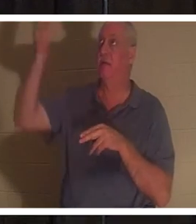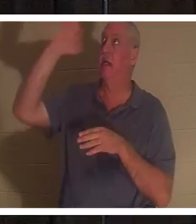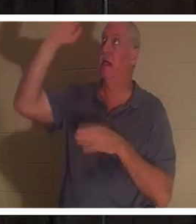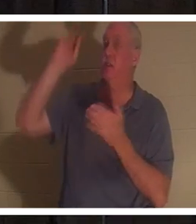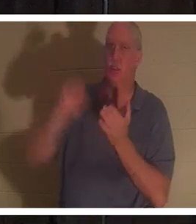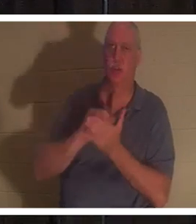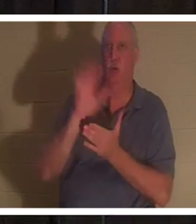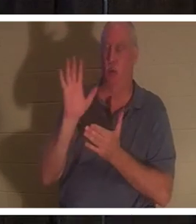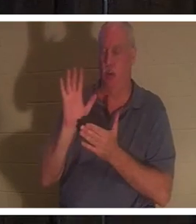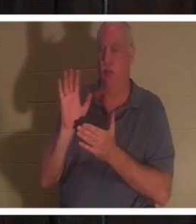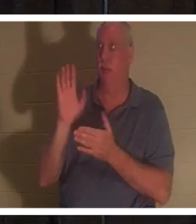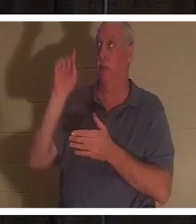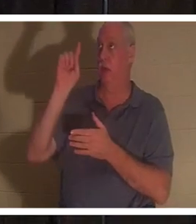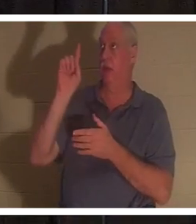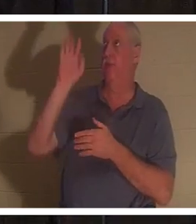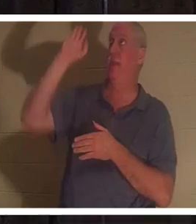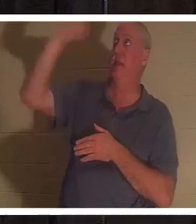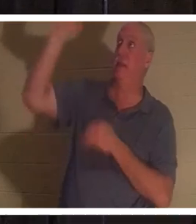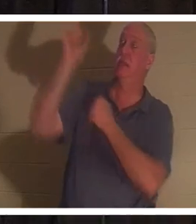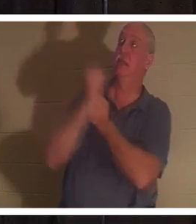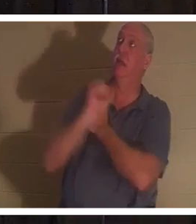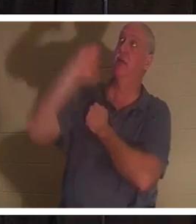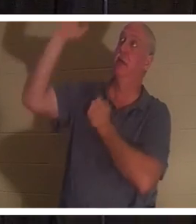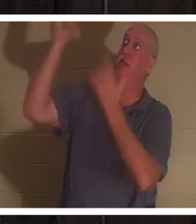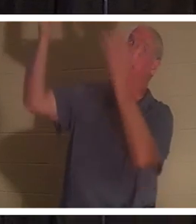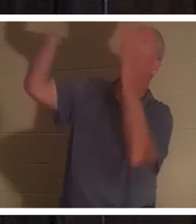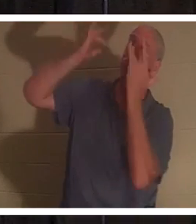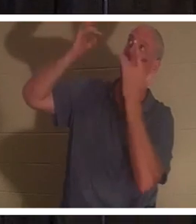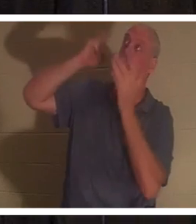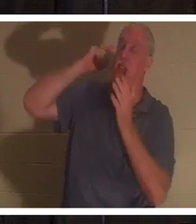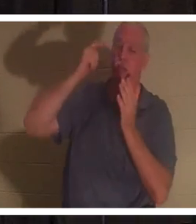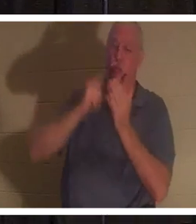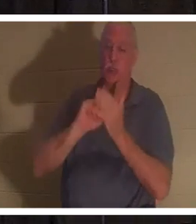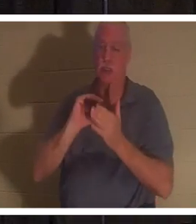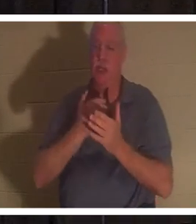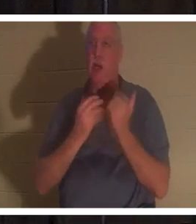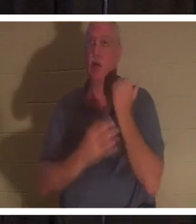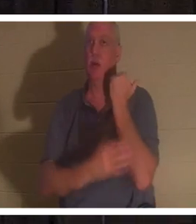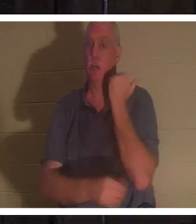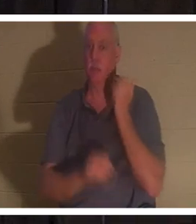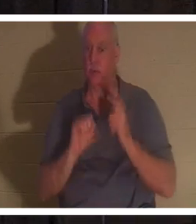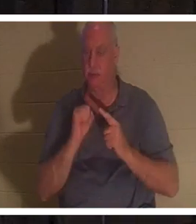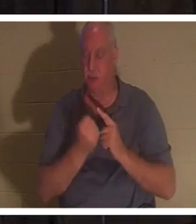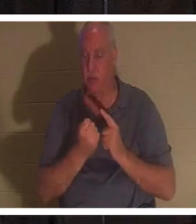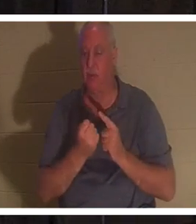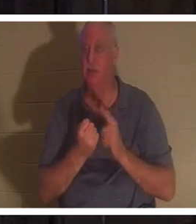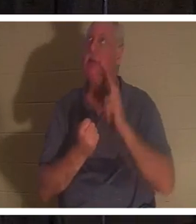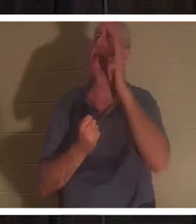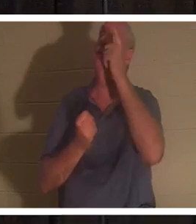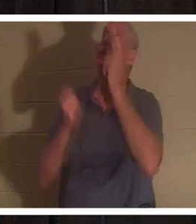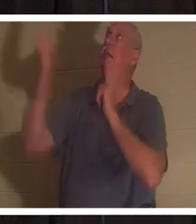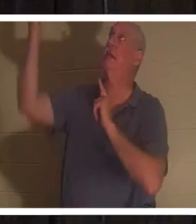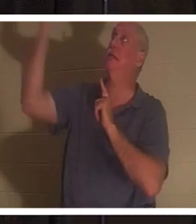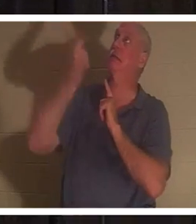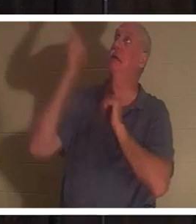他的慈爱和怜悯认识到我们的可怜状况。可以说，他从梯子上下来